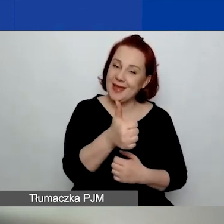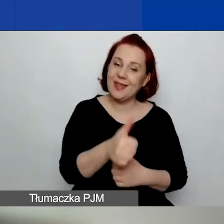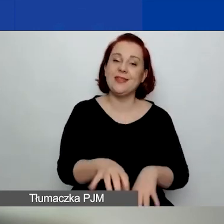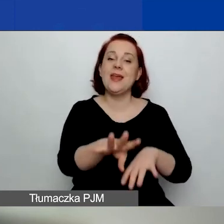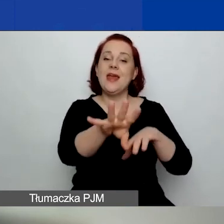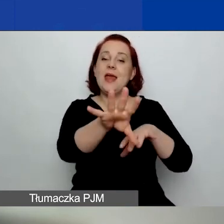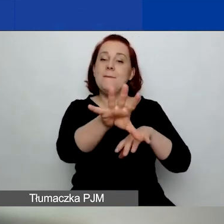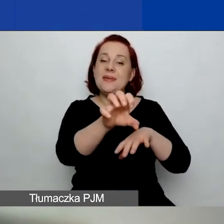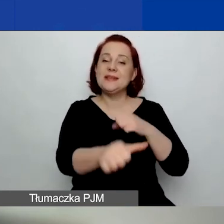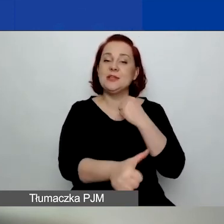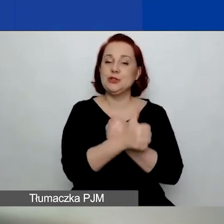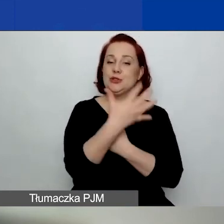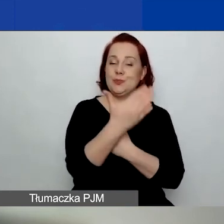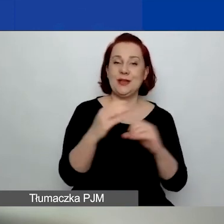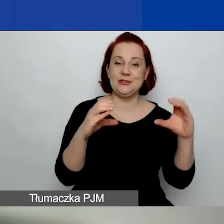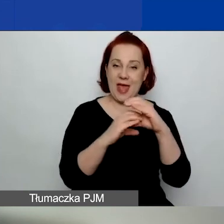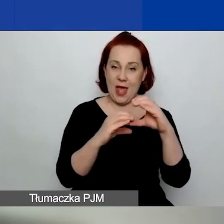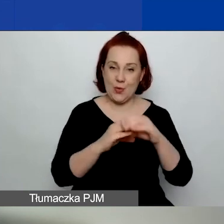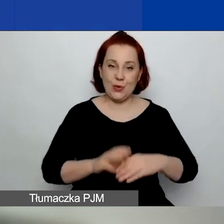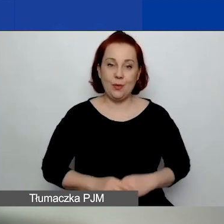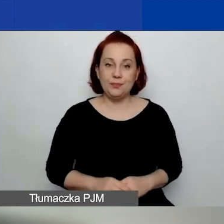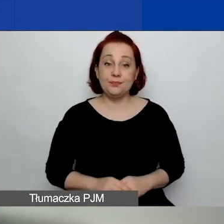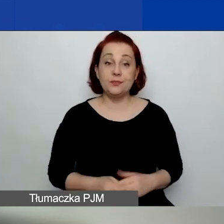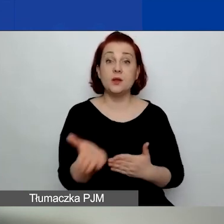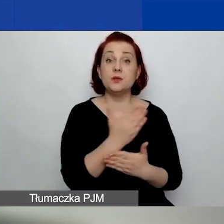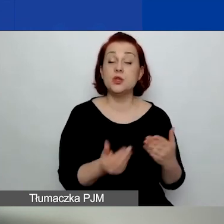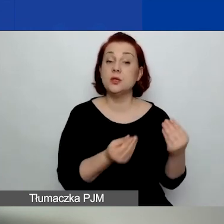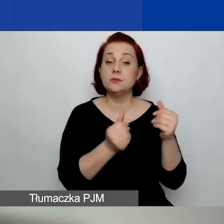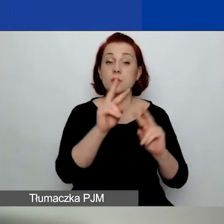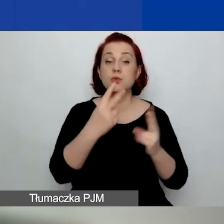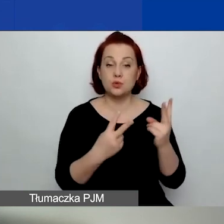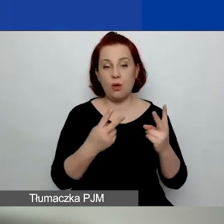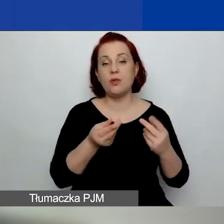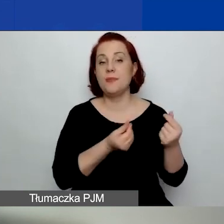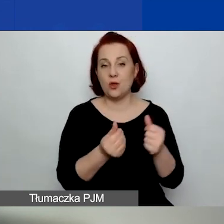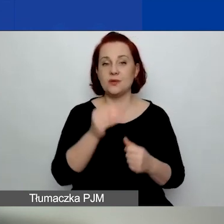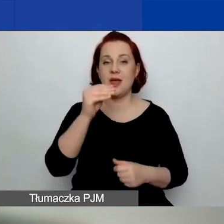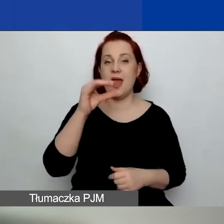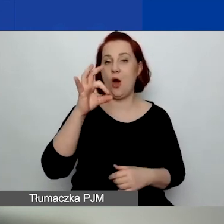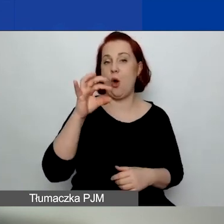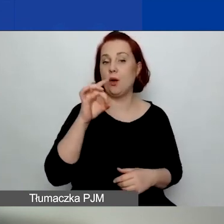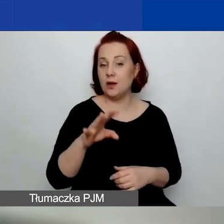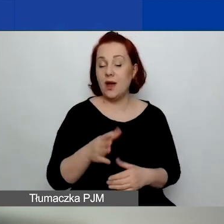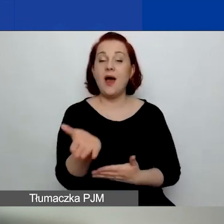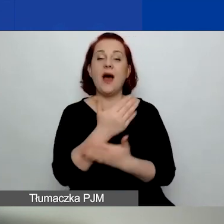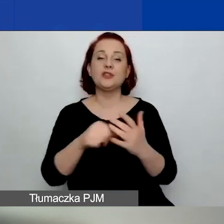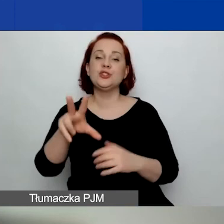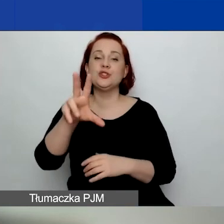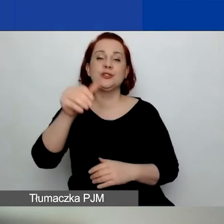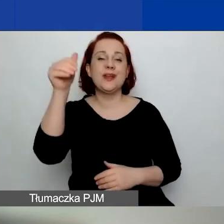Część z tych środków pochodzi z funduszy EOG, a część, 300 000 euro, z funduszy norweskich.